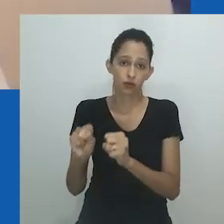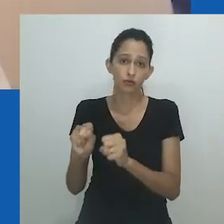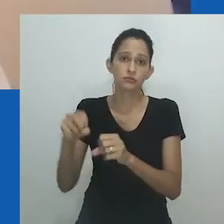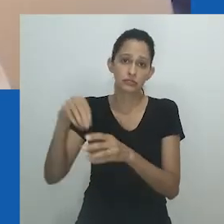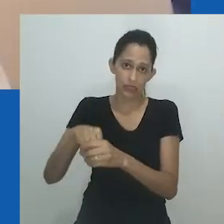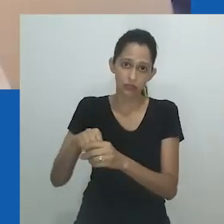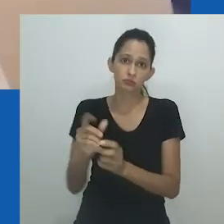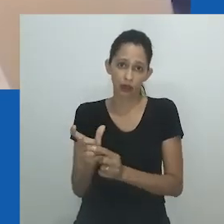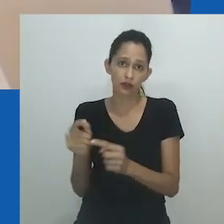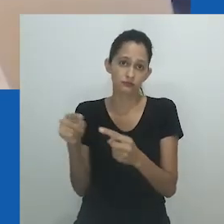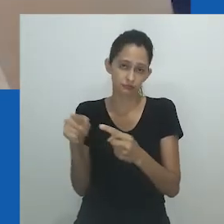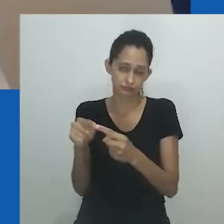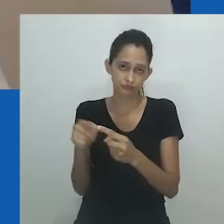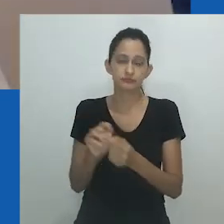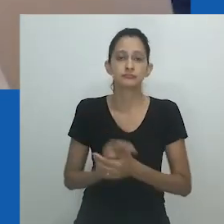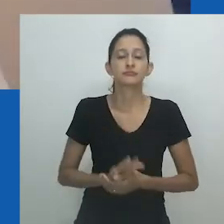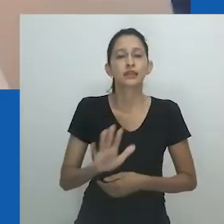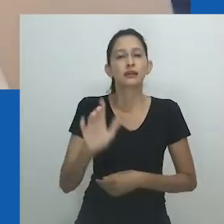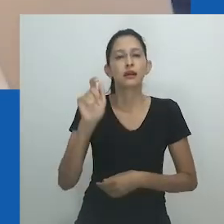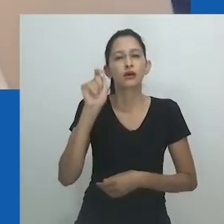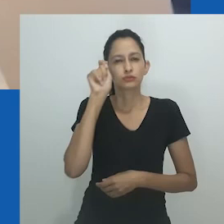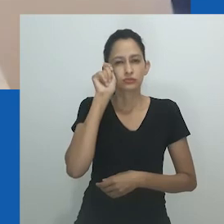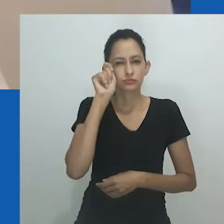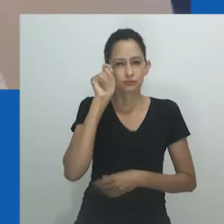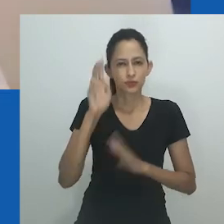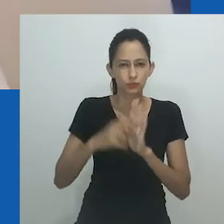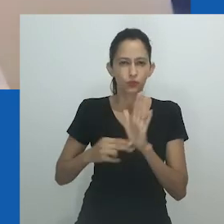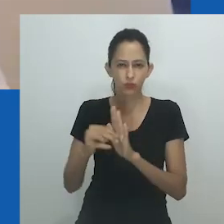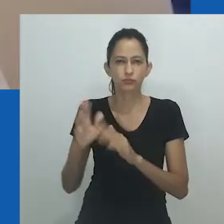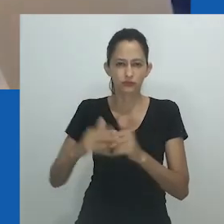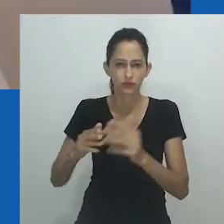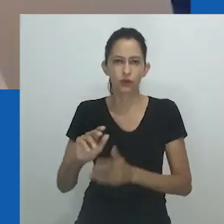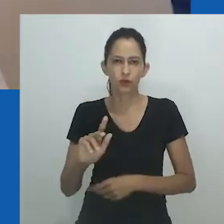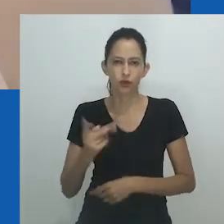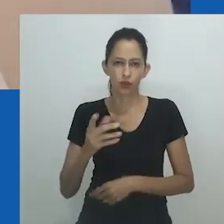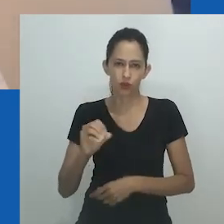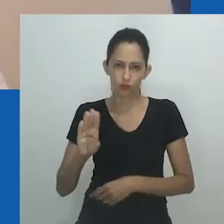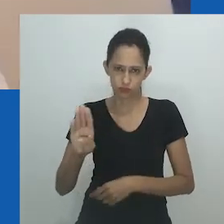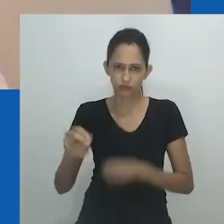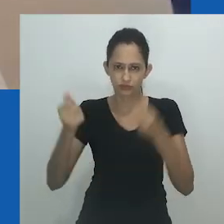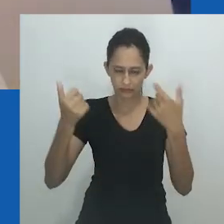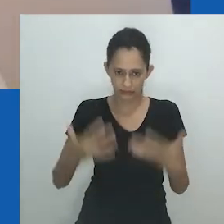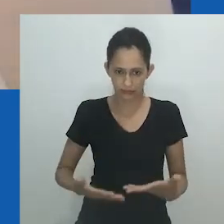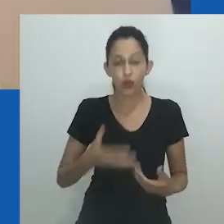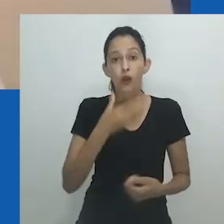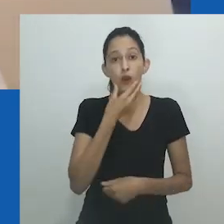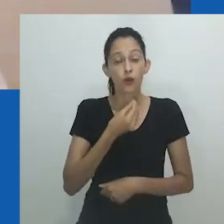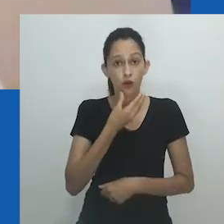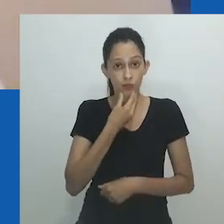O trabalho remete a uma época em que “havia mais homens usando maquiagem e vestidos”.